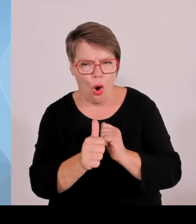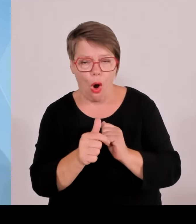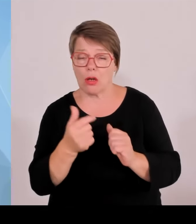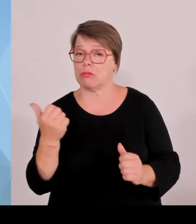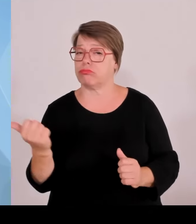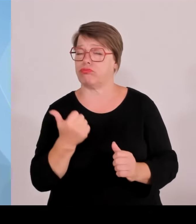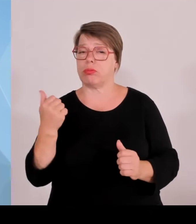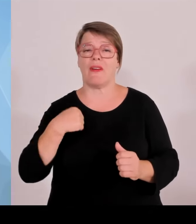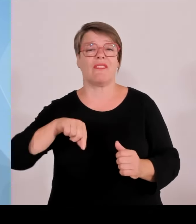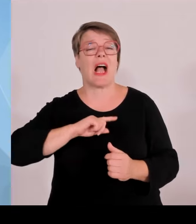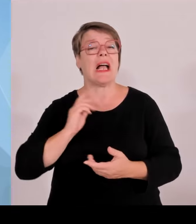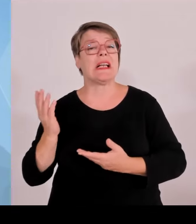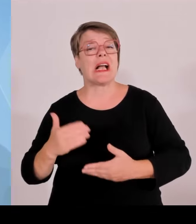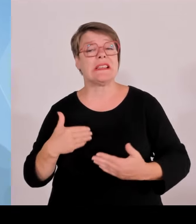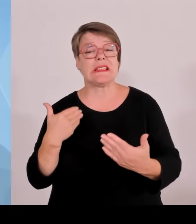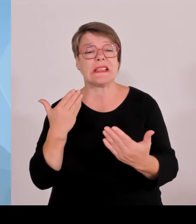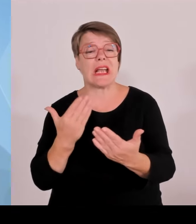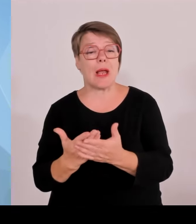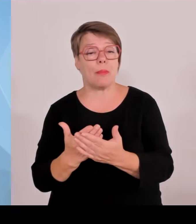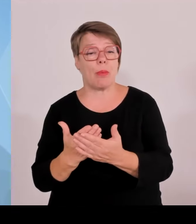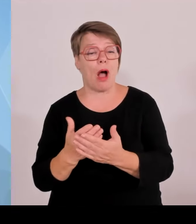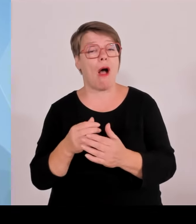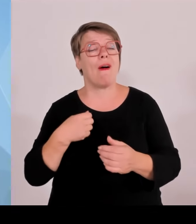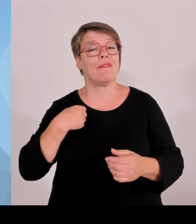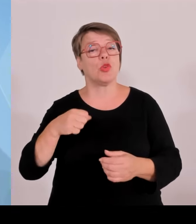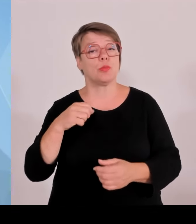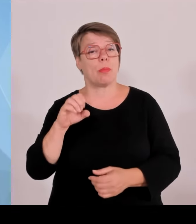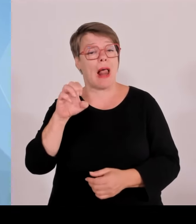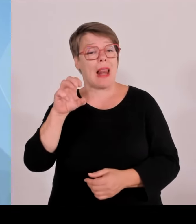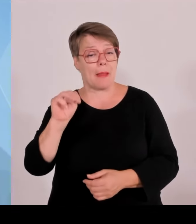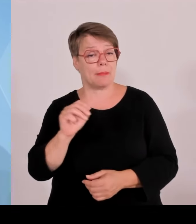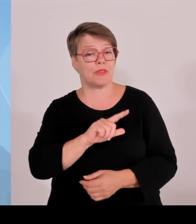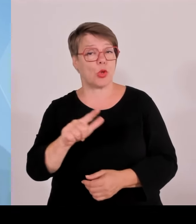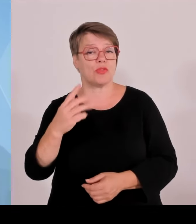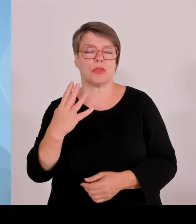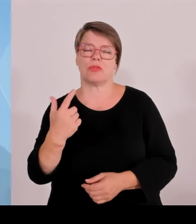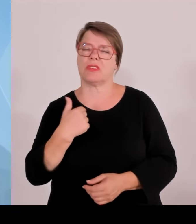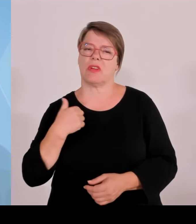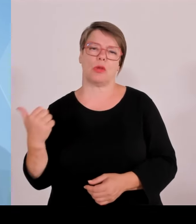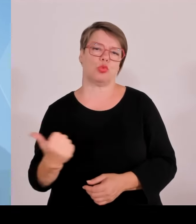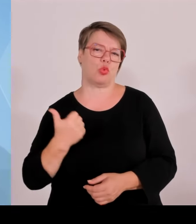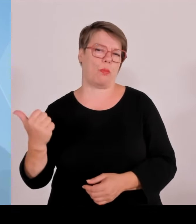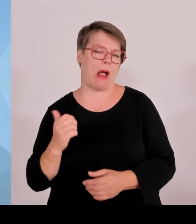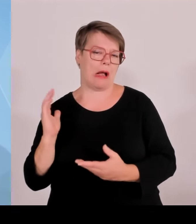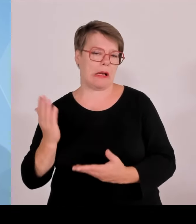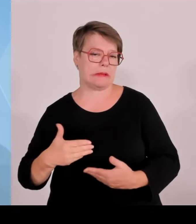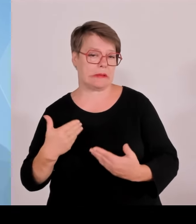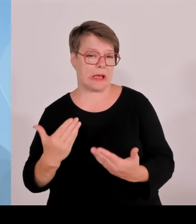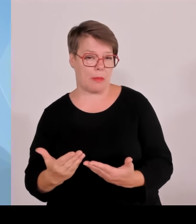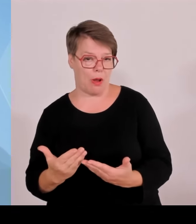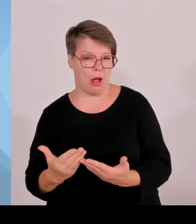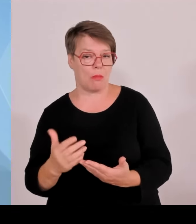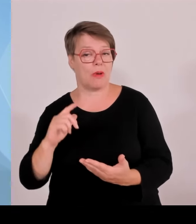noch im Detail eingehen werden. Ich möchte vorab nur kurz noch einmal auf die Fußball